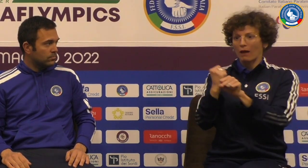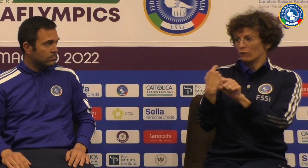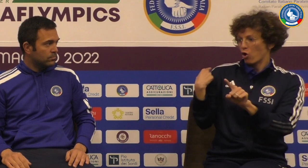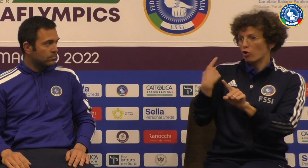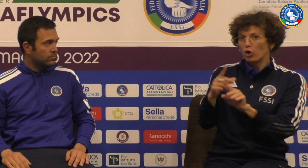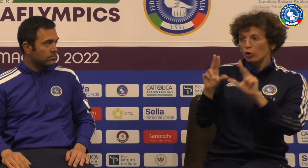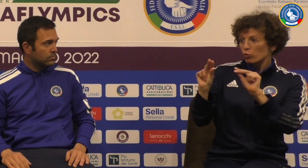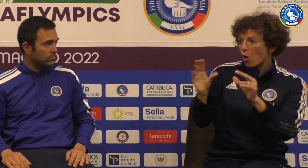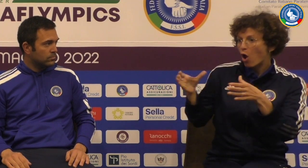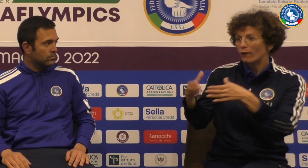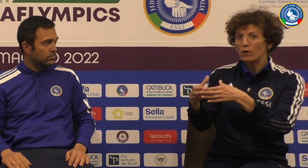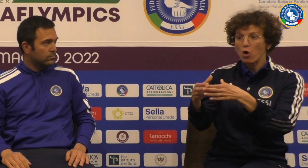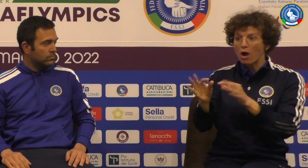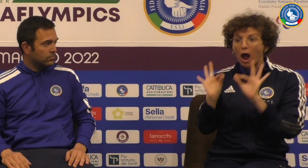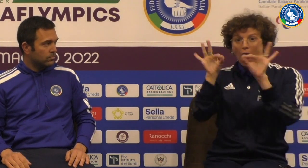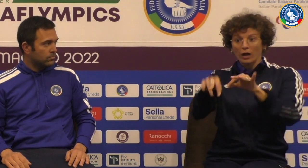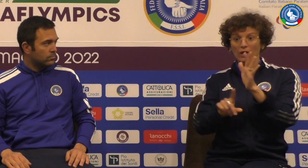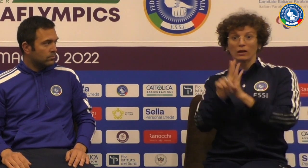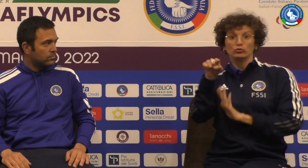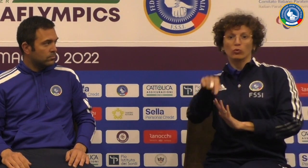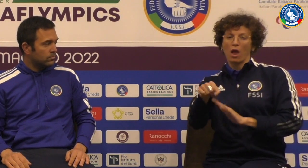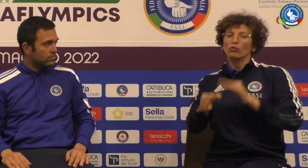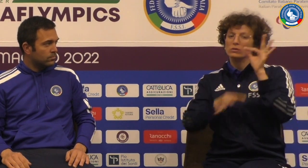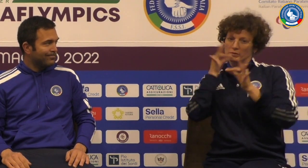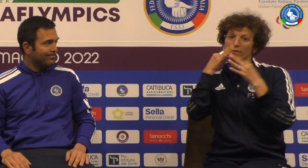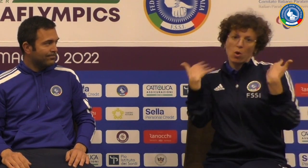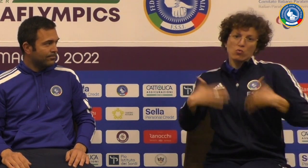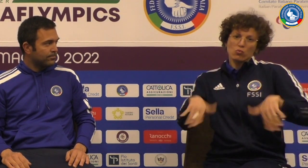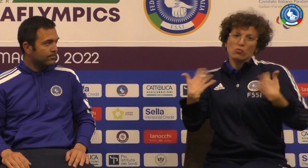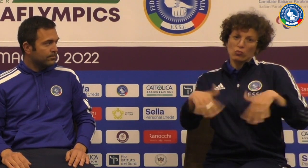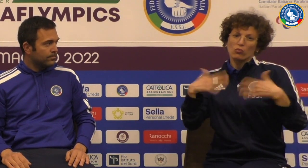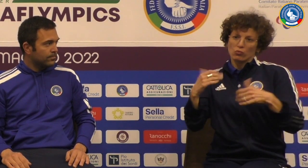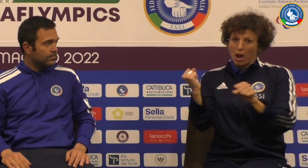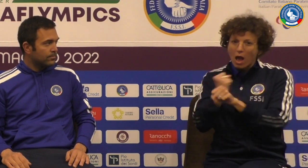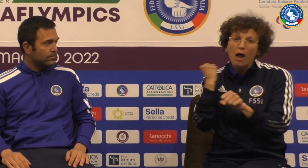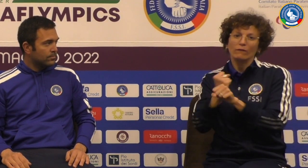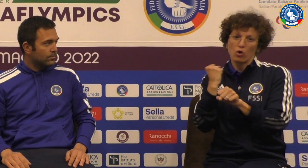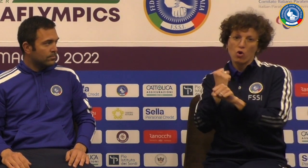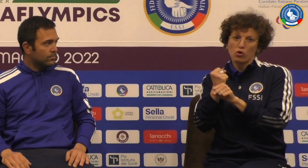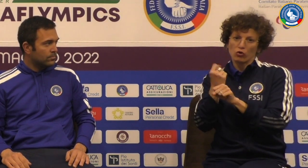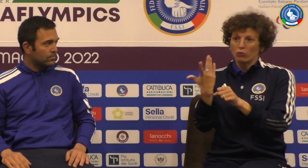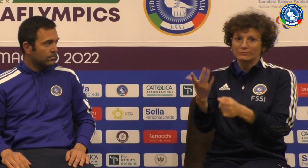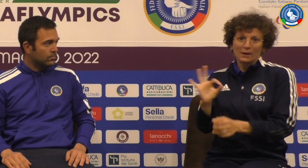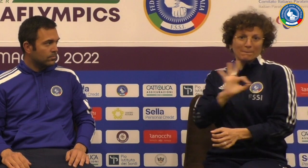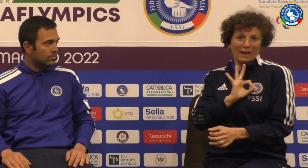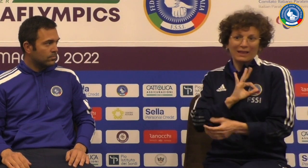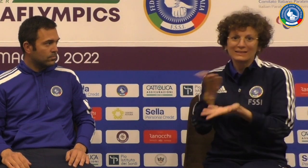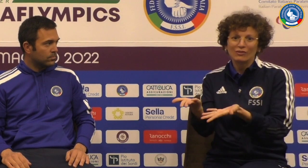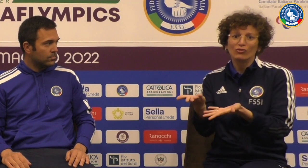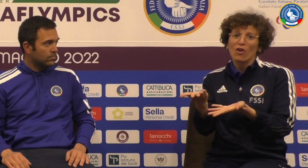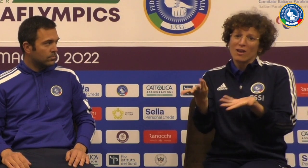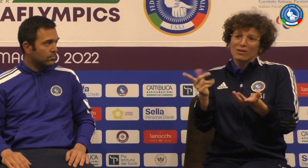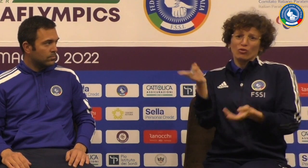con un gruppo nuovo e questo aver ottenuto questo risultato è veramente tantissima molto importante c'è tantissimo merito